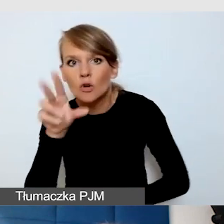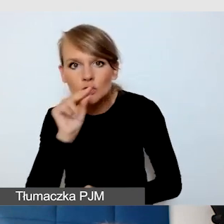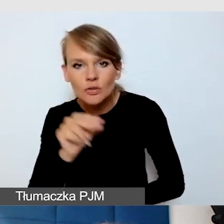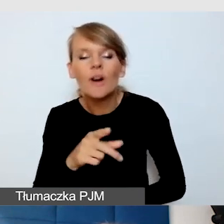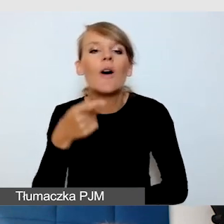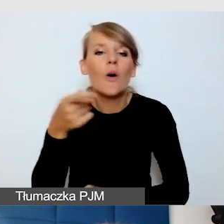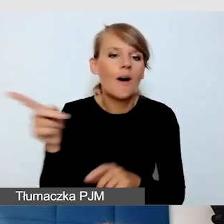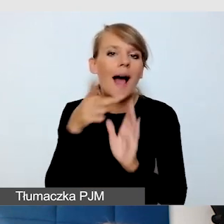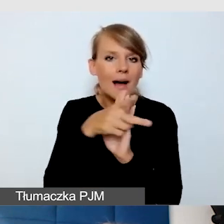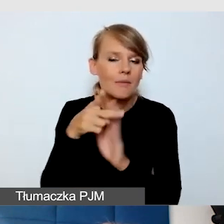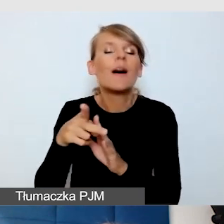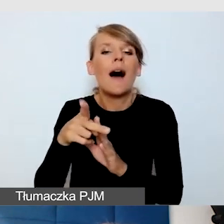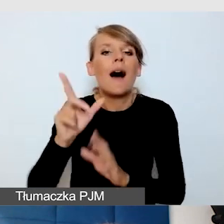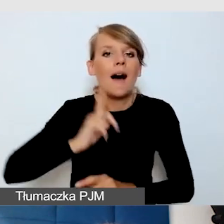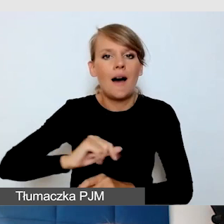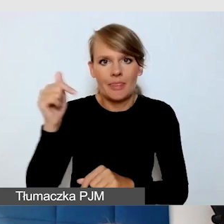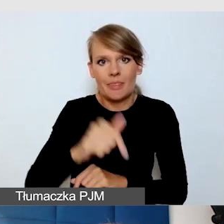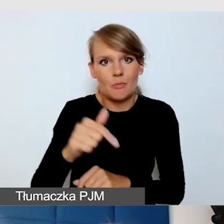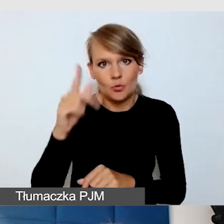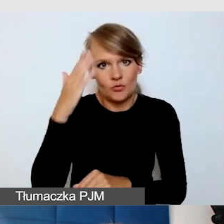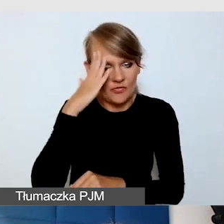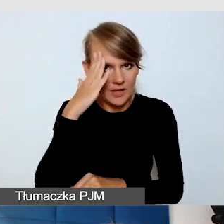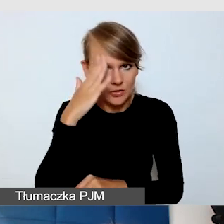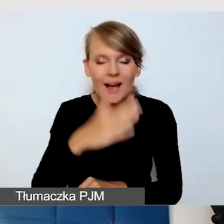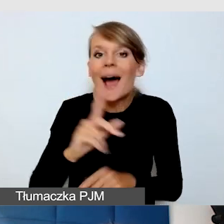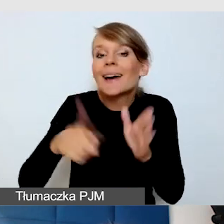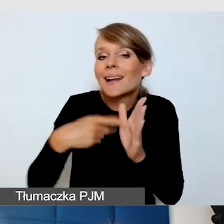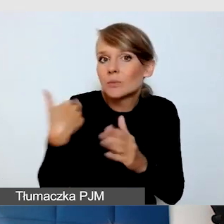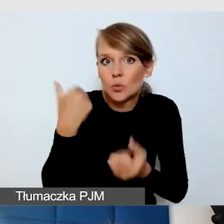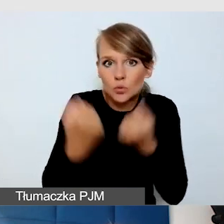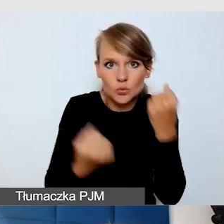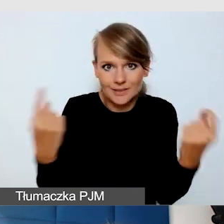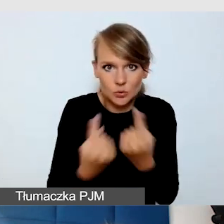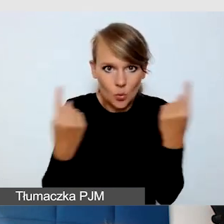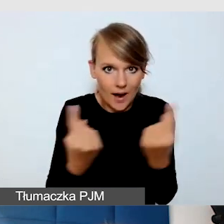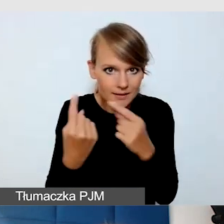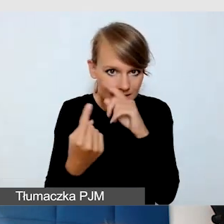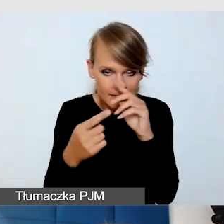Raz się spotkałam z taką trudną sytuacją w wydarzeniu z transmisją.